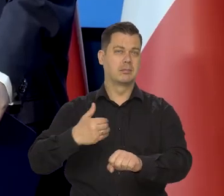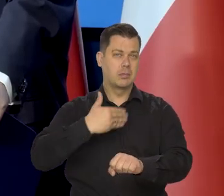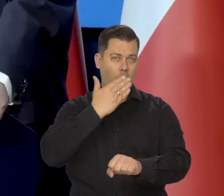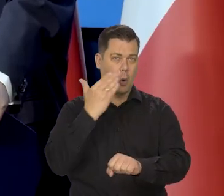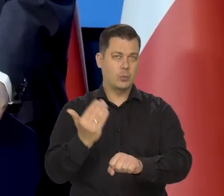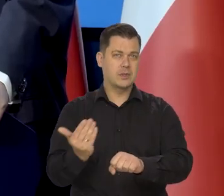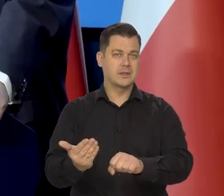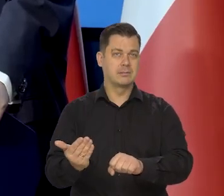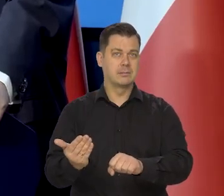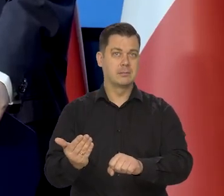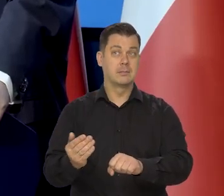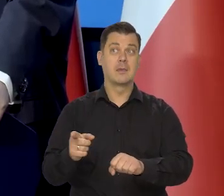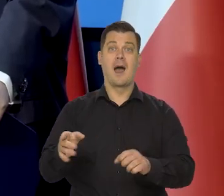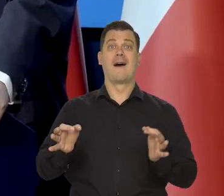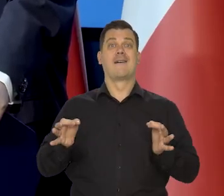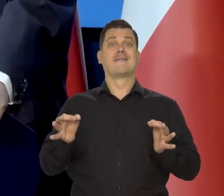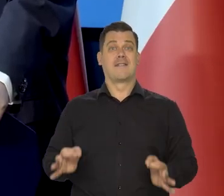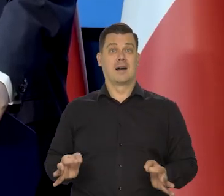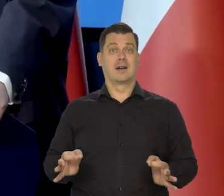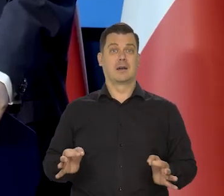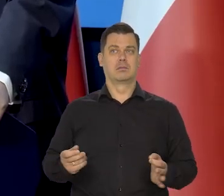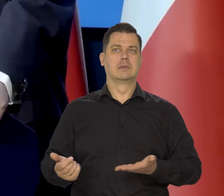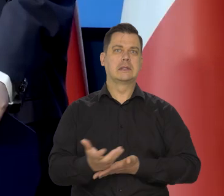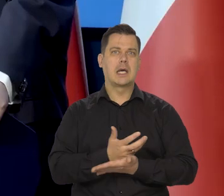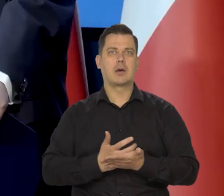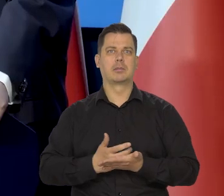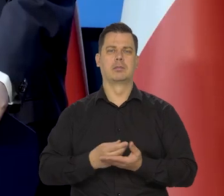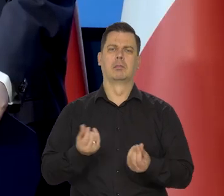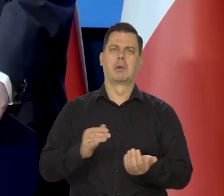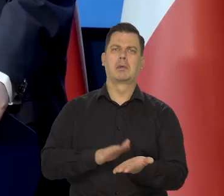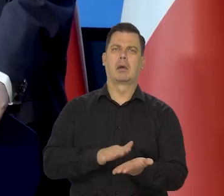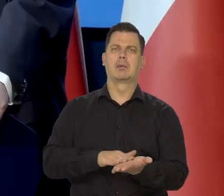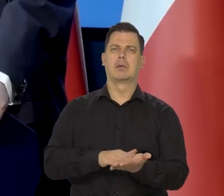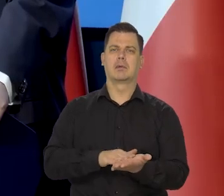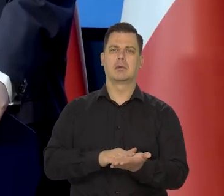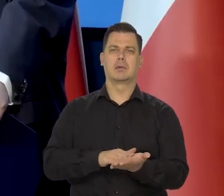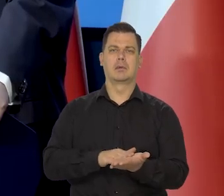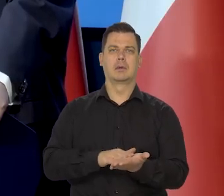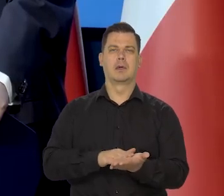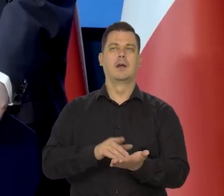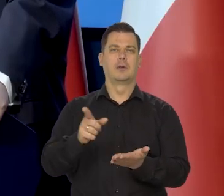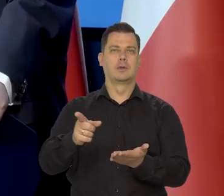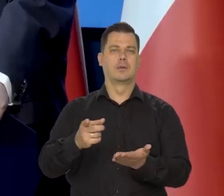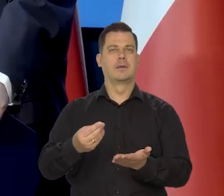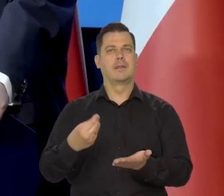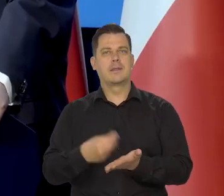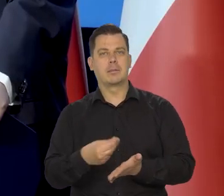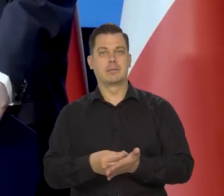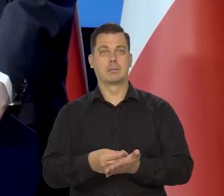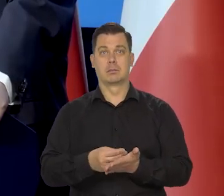ale jeśli chodzi o bieżące dochody, ich realny wymiar, bo mówimy oczywiście w sile nabywczej.